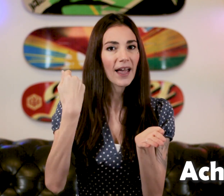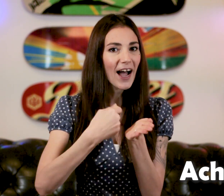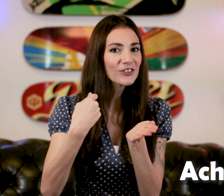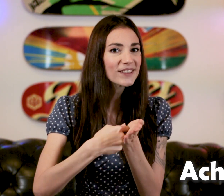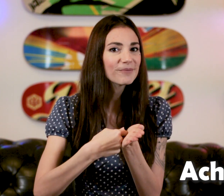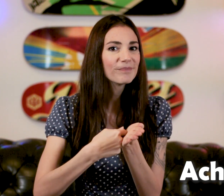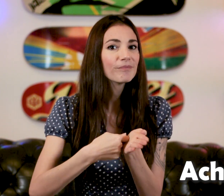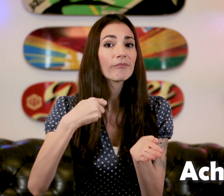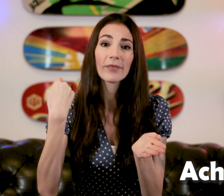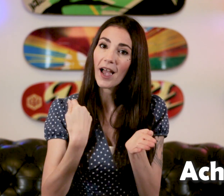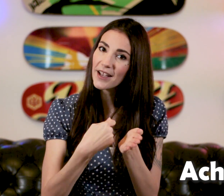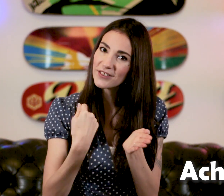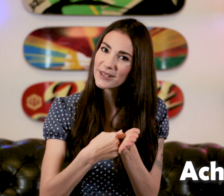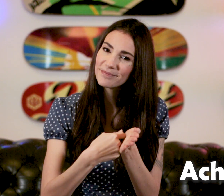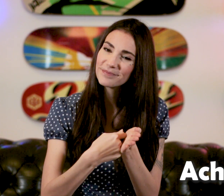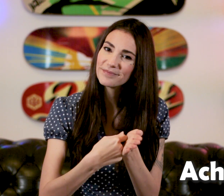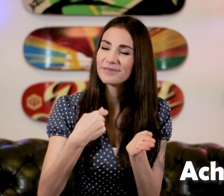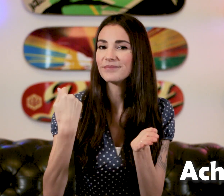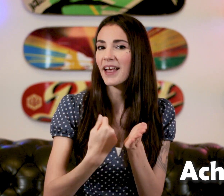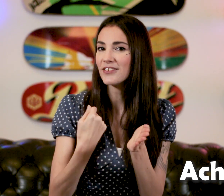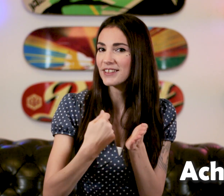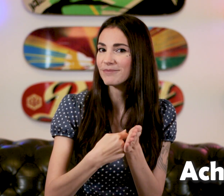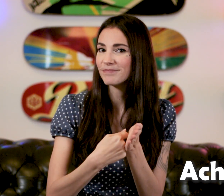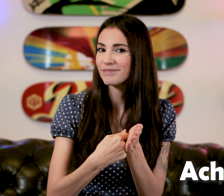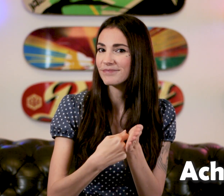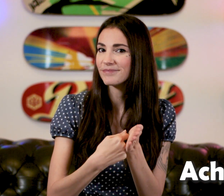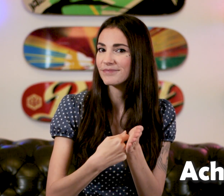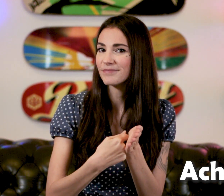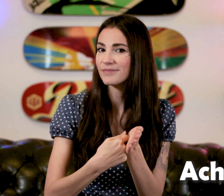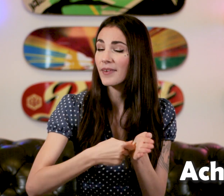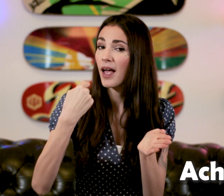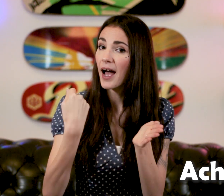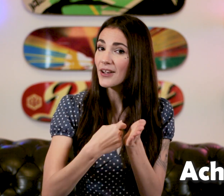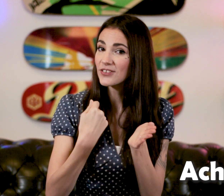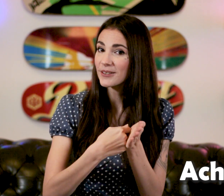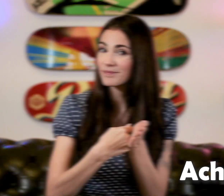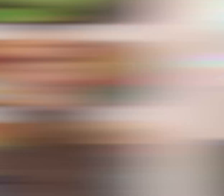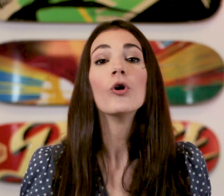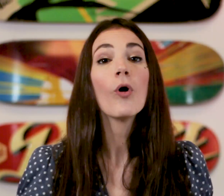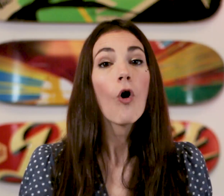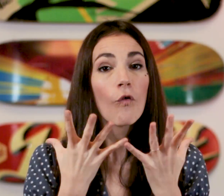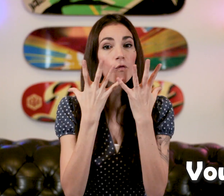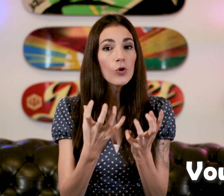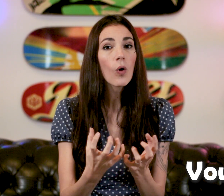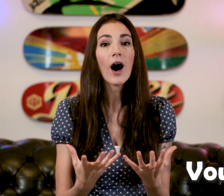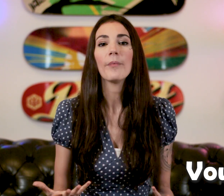"Acheter" Le mot "vouloir"